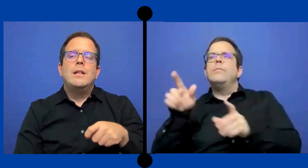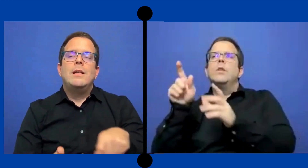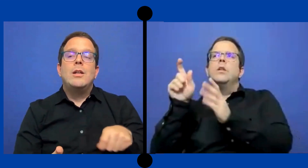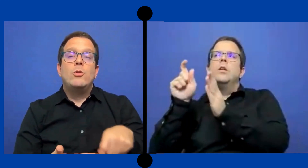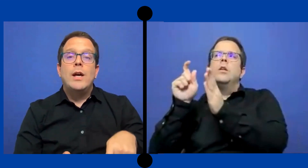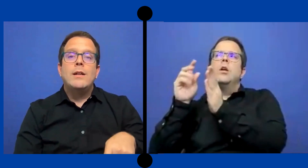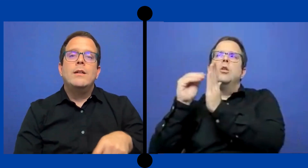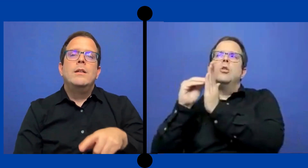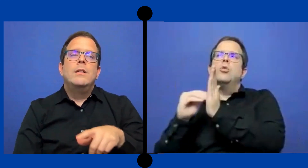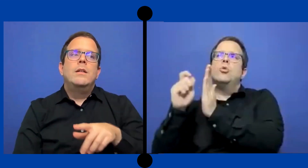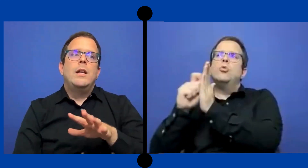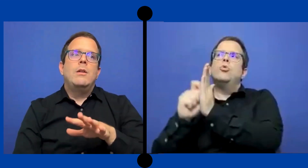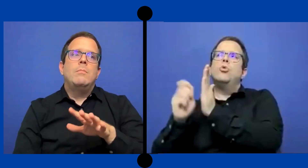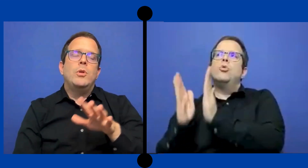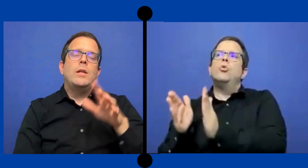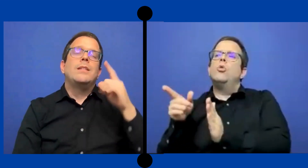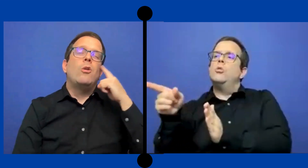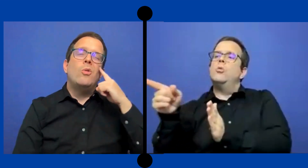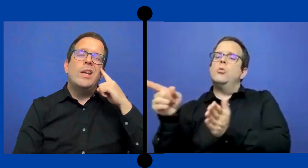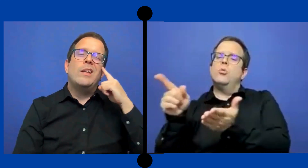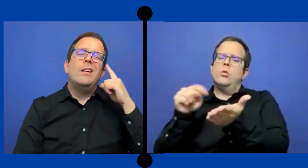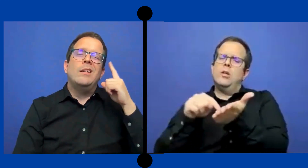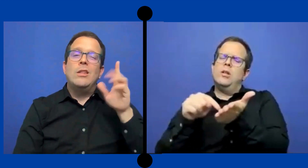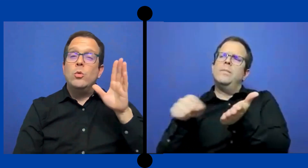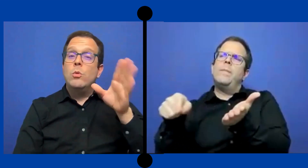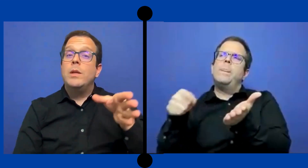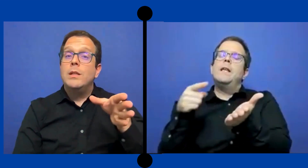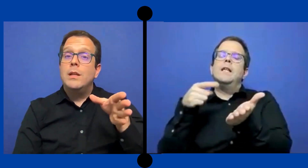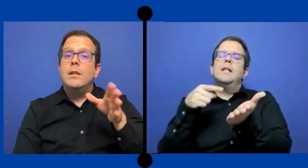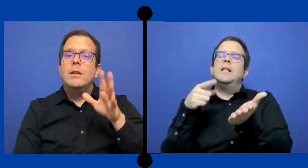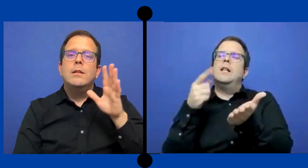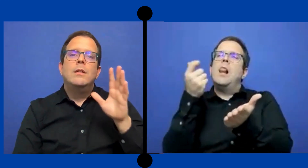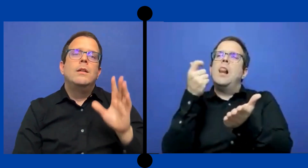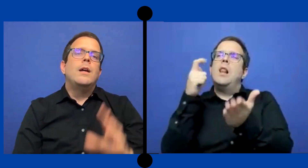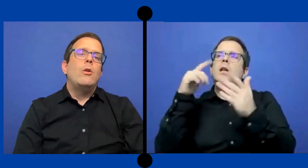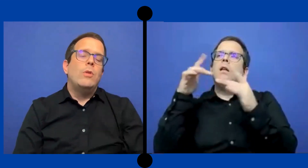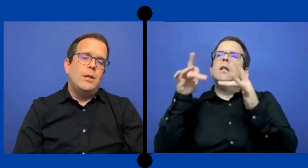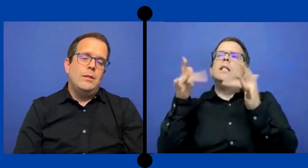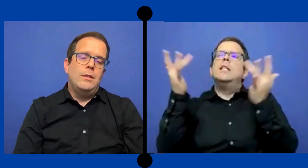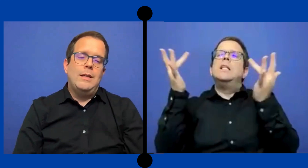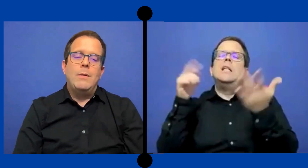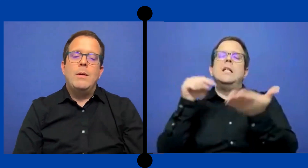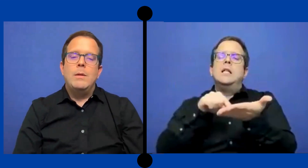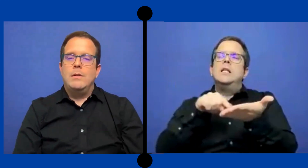..qué le anotaran? Porque se acuerda y estuvo pendiente a lo que estaba..